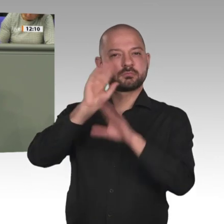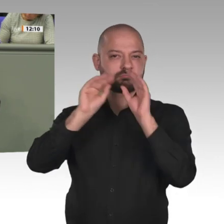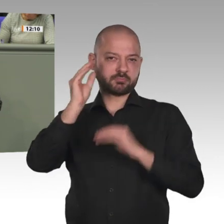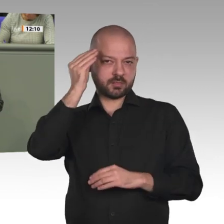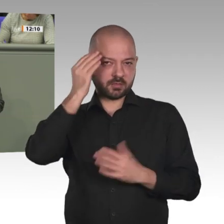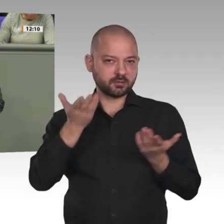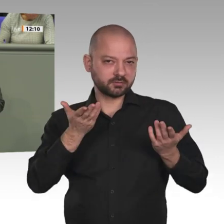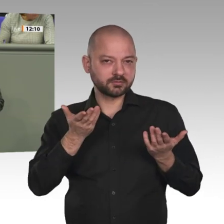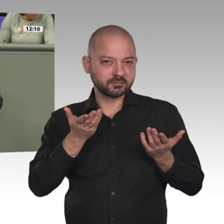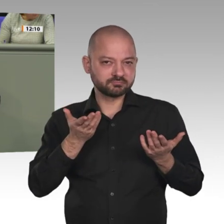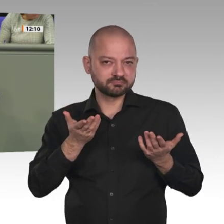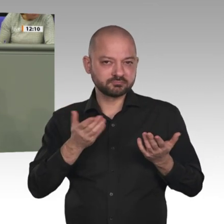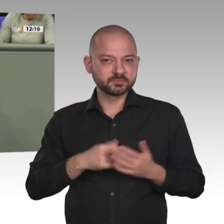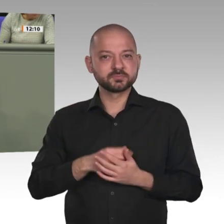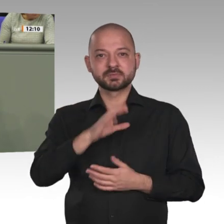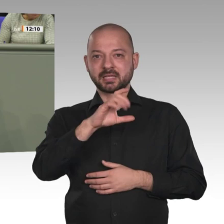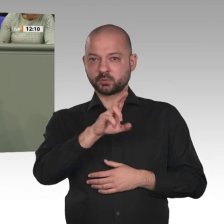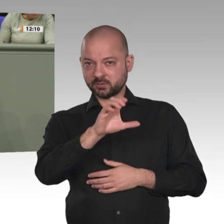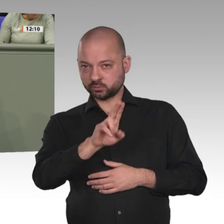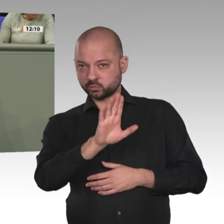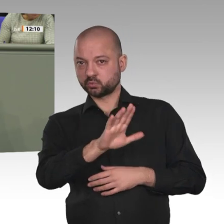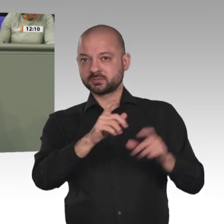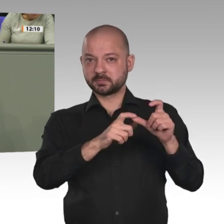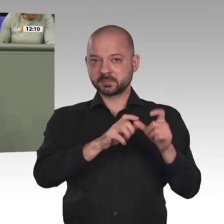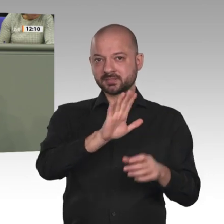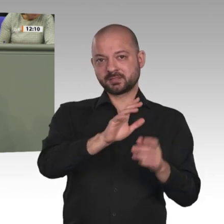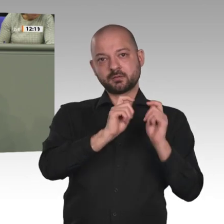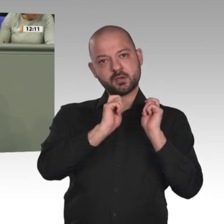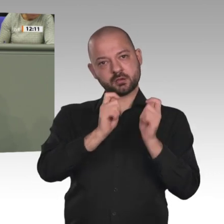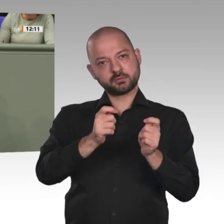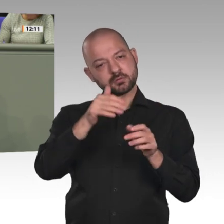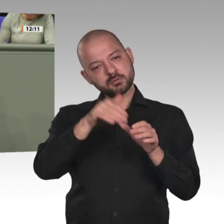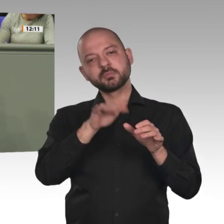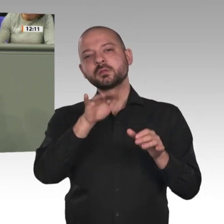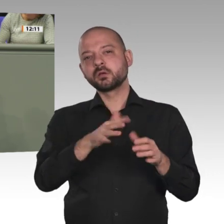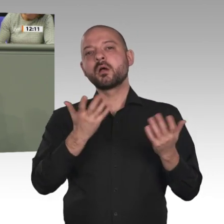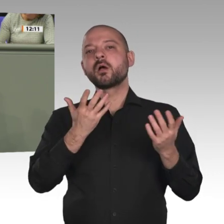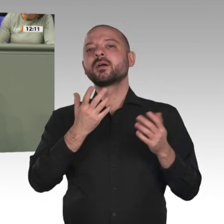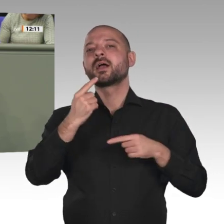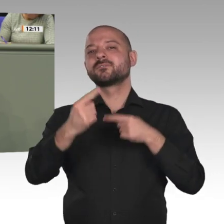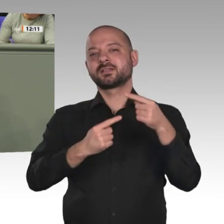von Glaubensfreiheit bis Bevölkerungsentwicklung. Unterstützen wir die Wende im Sudan hin zu mehr Gerechtigkeit!